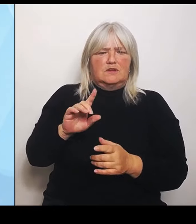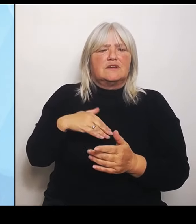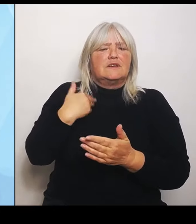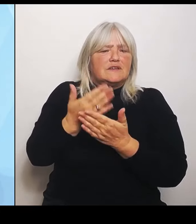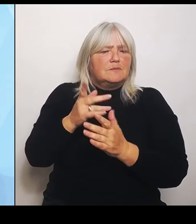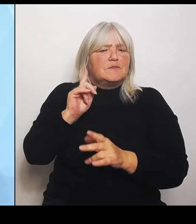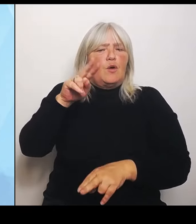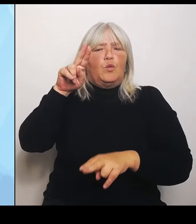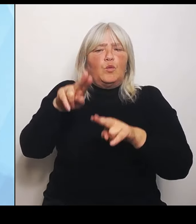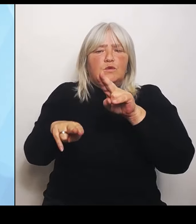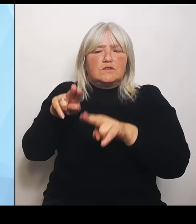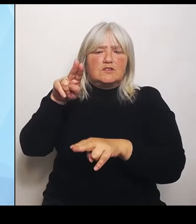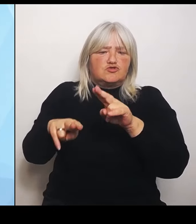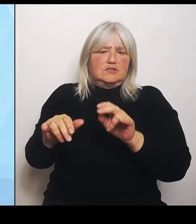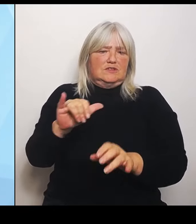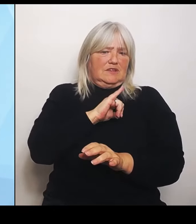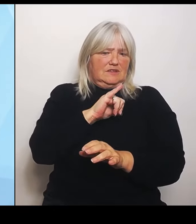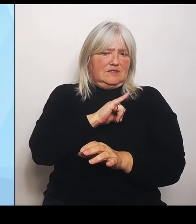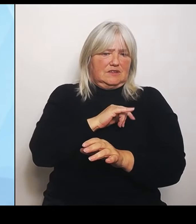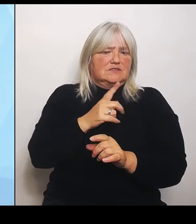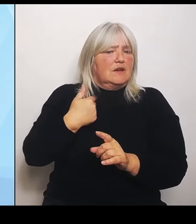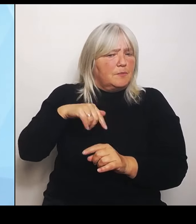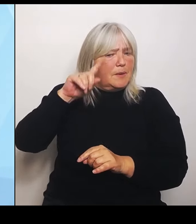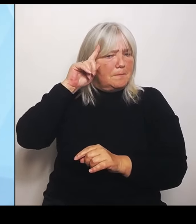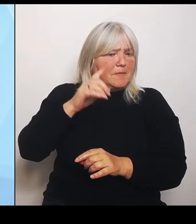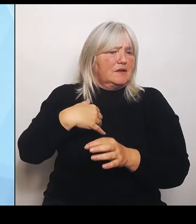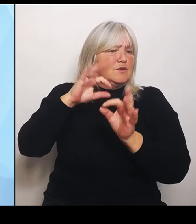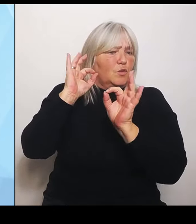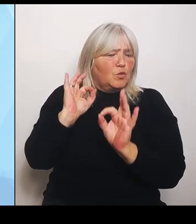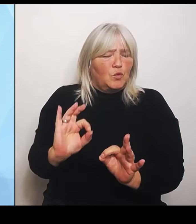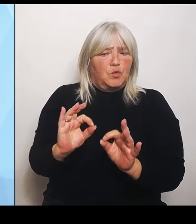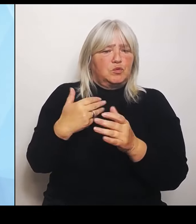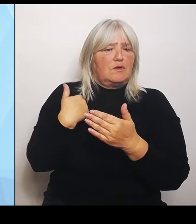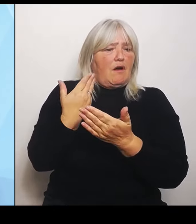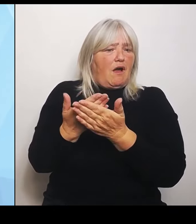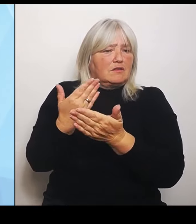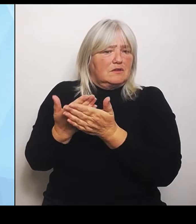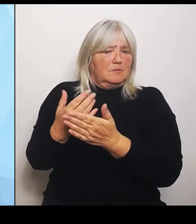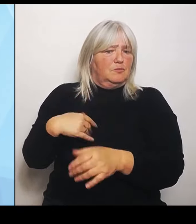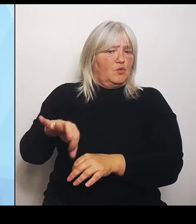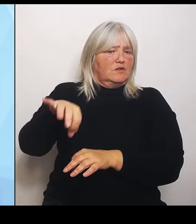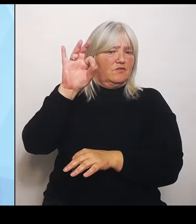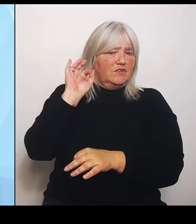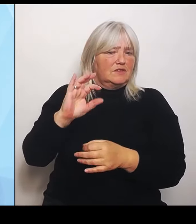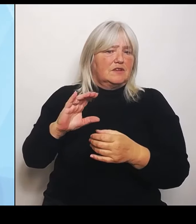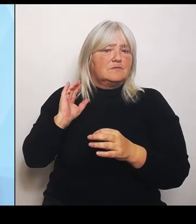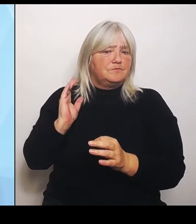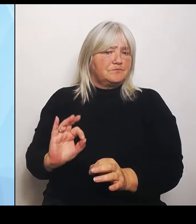Wir haben gute Angebote gefunden, die einen kooperativen Prozess zu wirklich auch praxisorientierten Ausgestaltung der